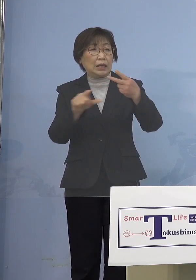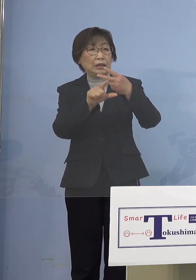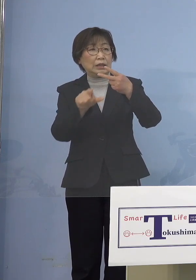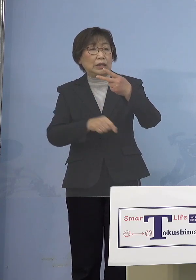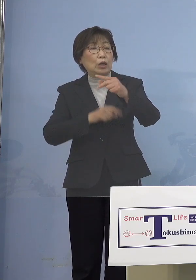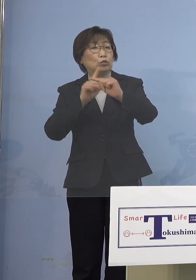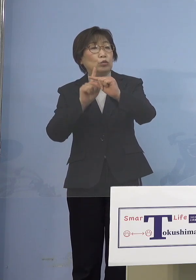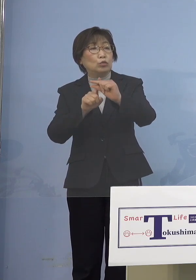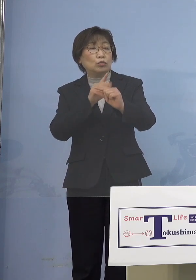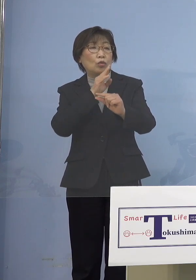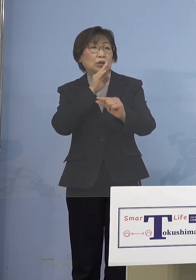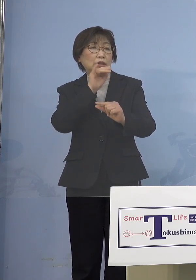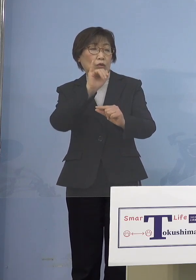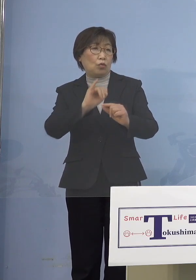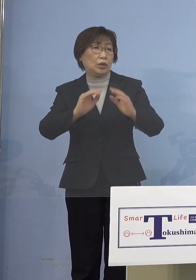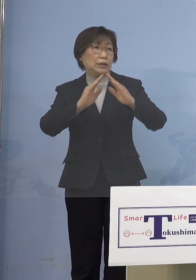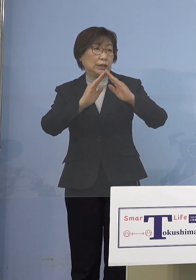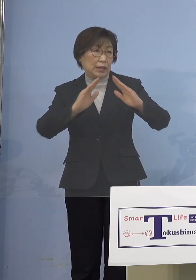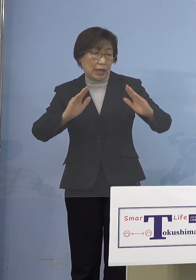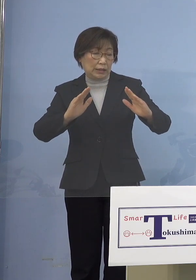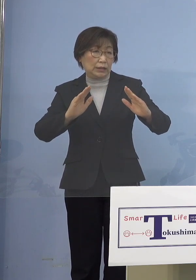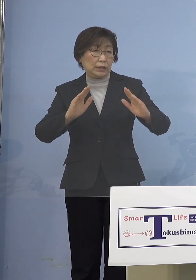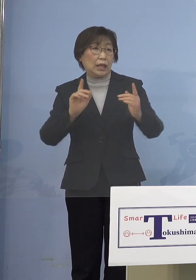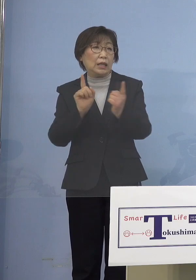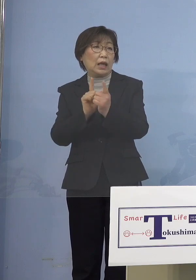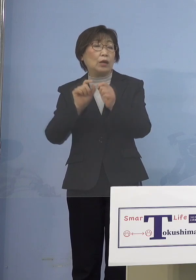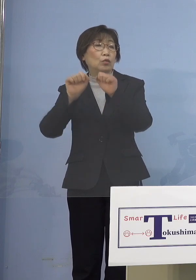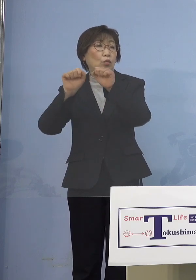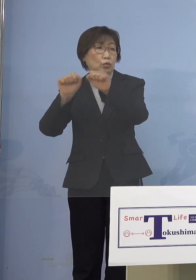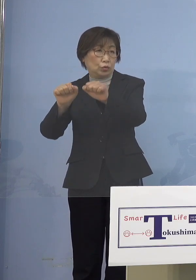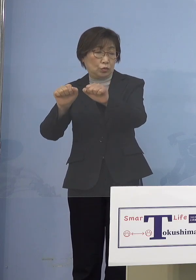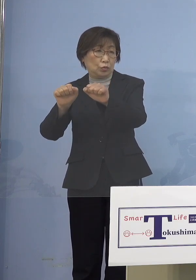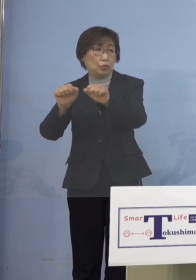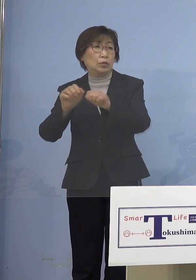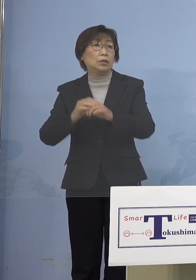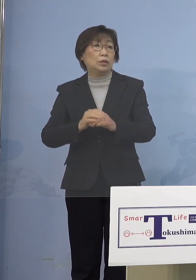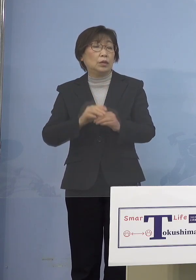ここでもって対応していくと その時の「アラート」の状況